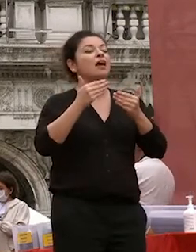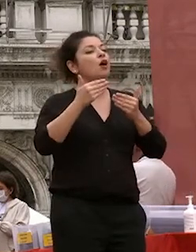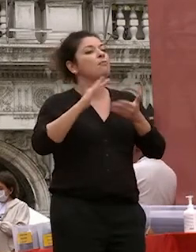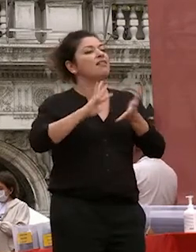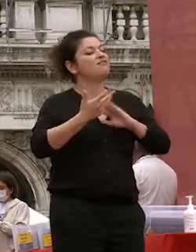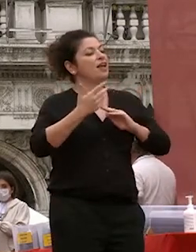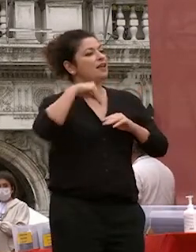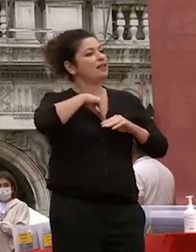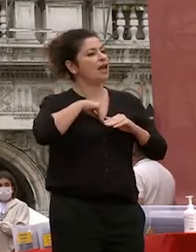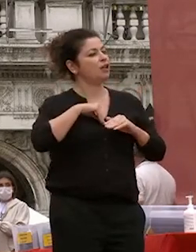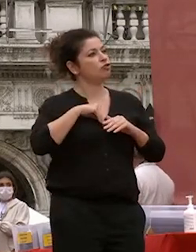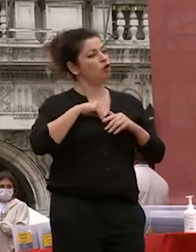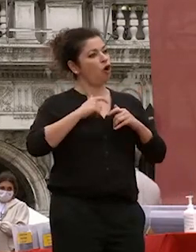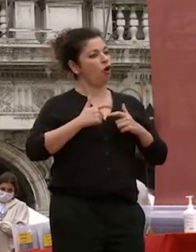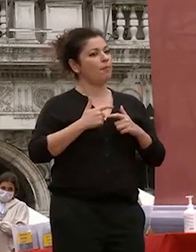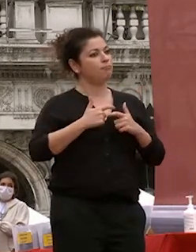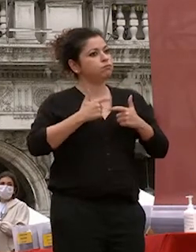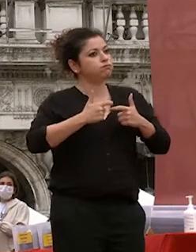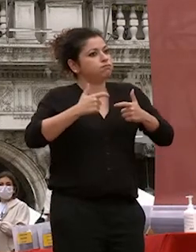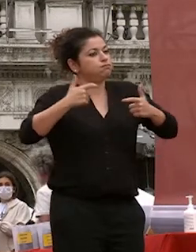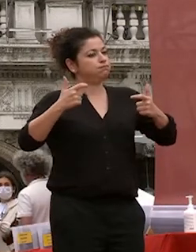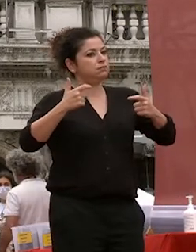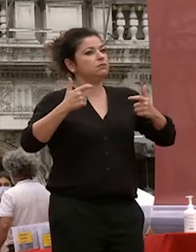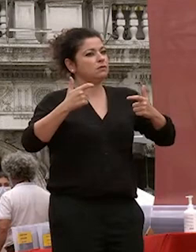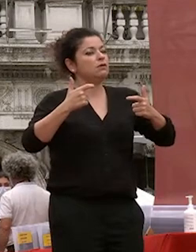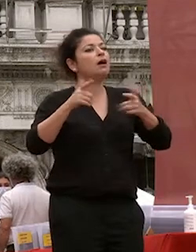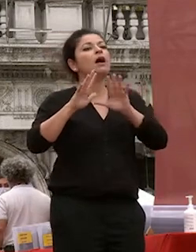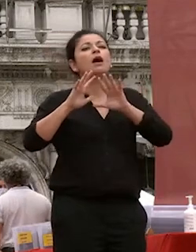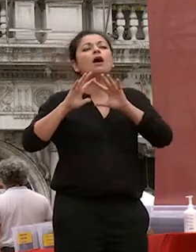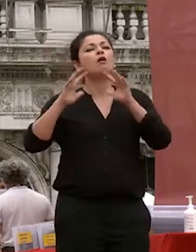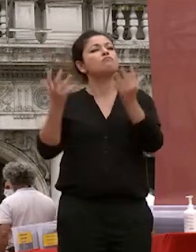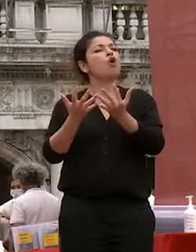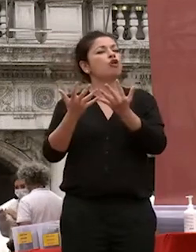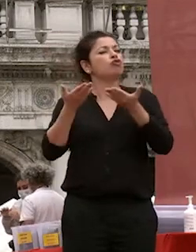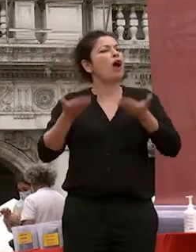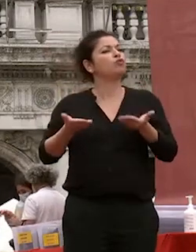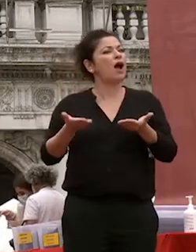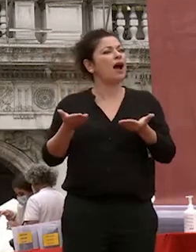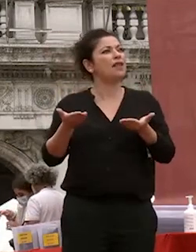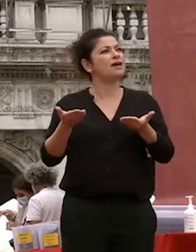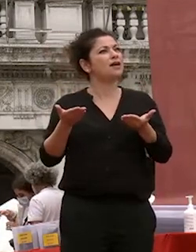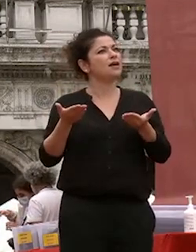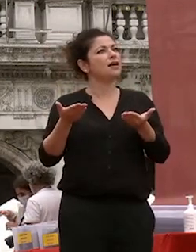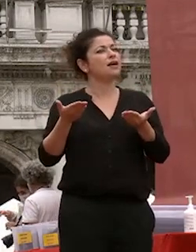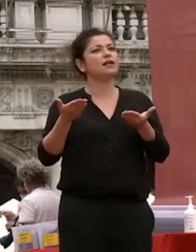spessore a distinguerli in un mondo che oggi è preda del di una superficialità